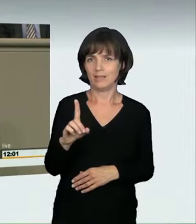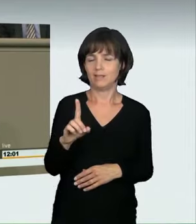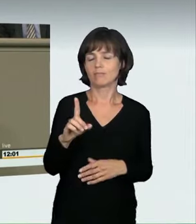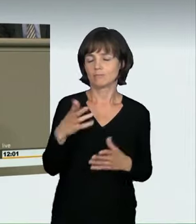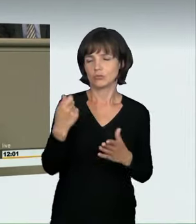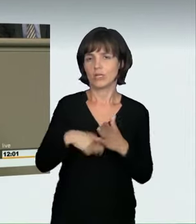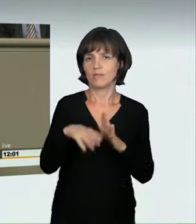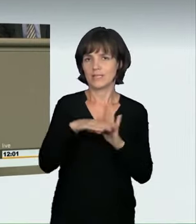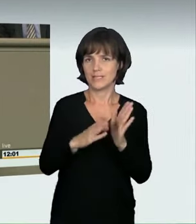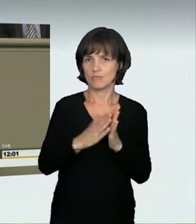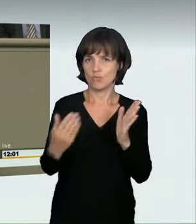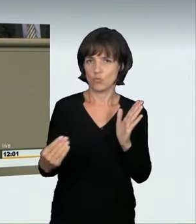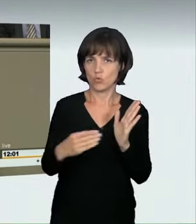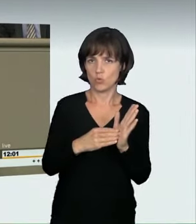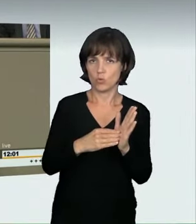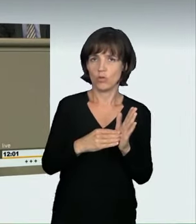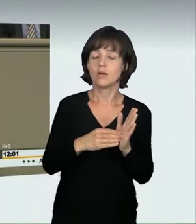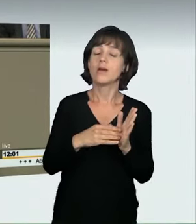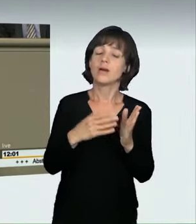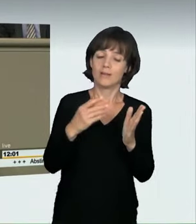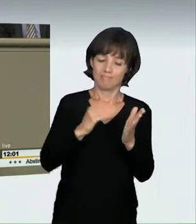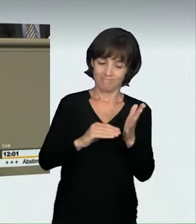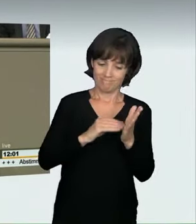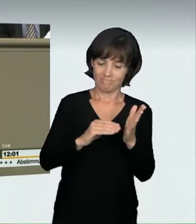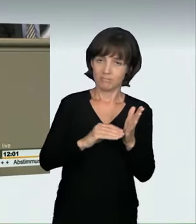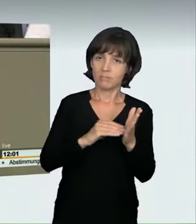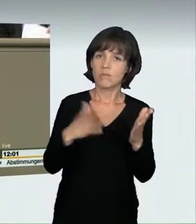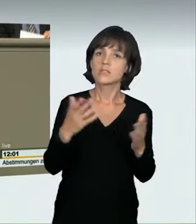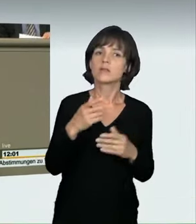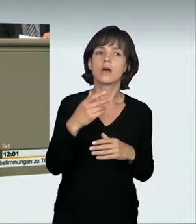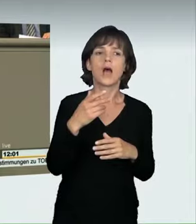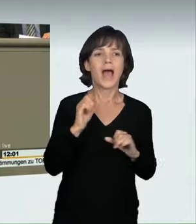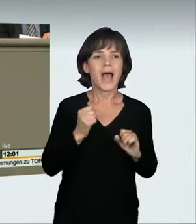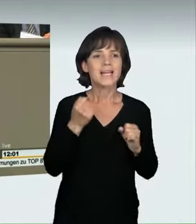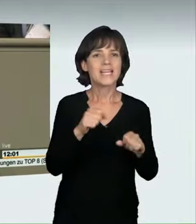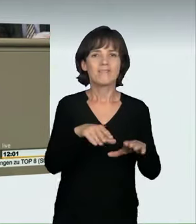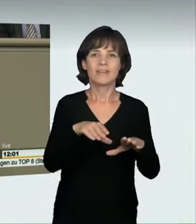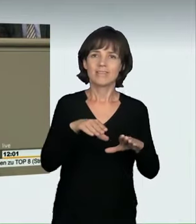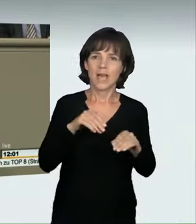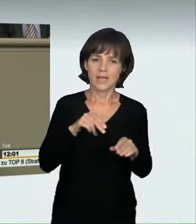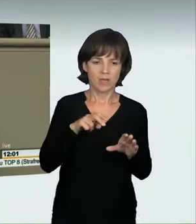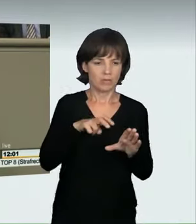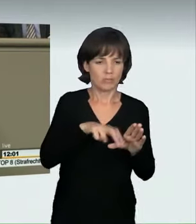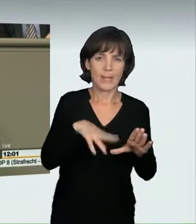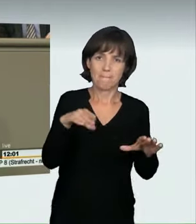Hierbei wird nicht nur die aktive Teilnahme an einem verbotenen Kraftfahrzeugrennen unter Strafe gestellt, sondern auch das Veranstalten.